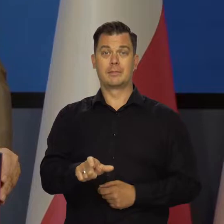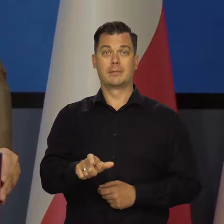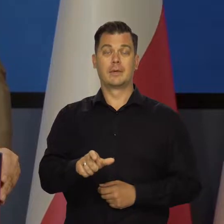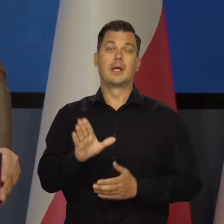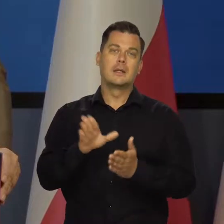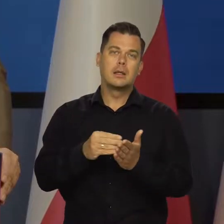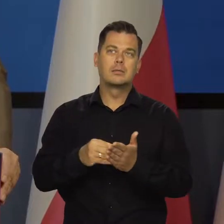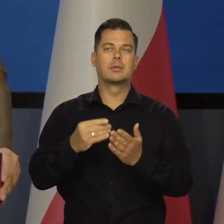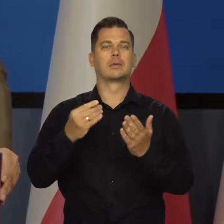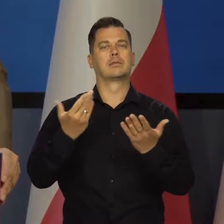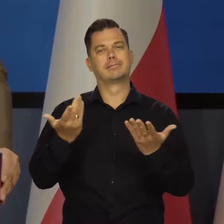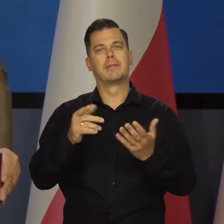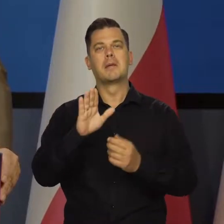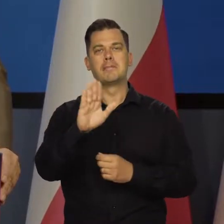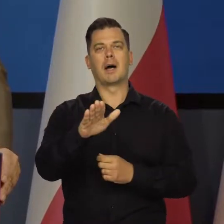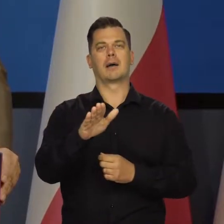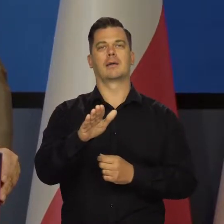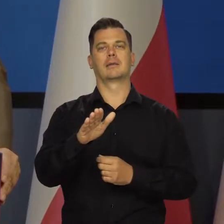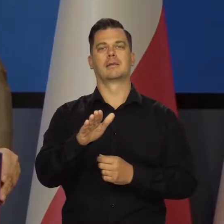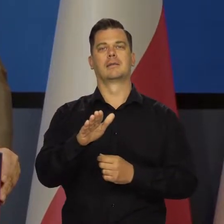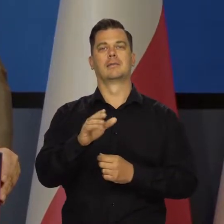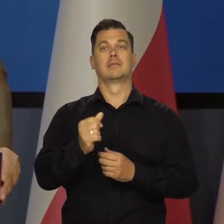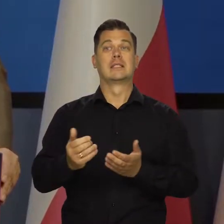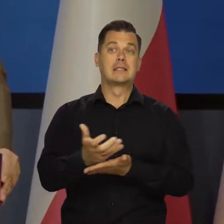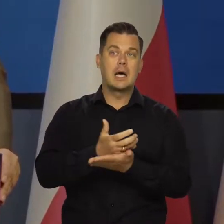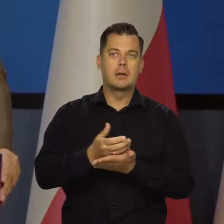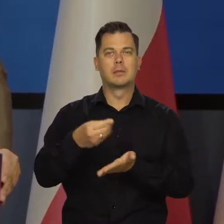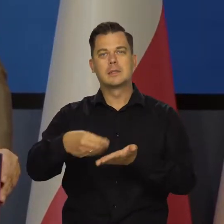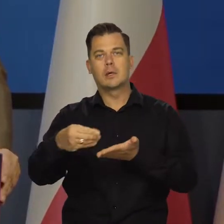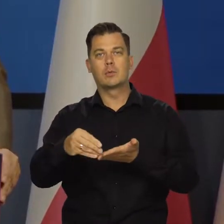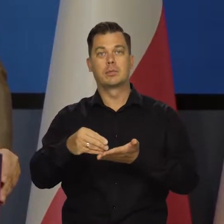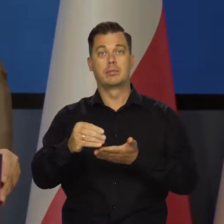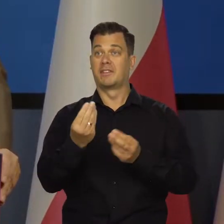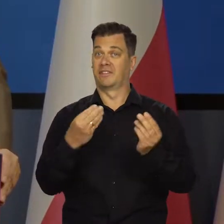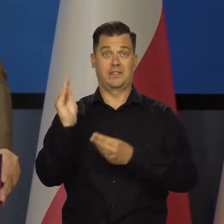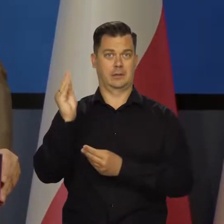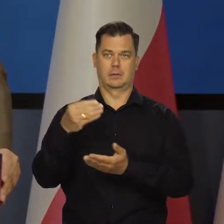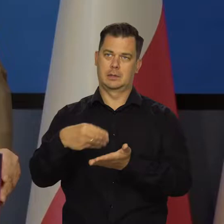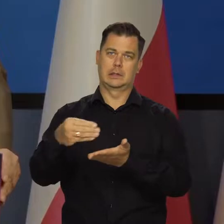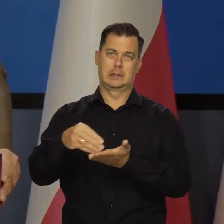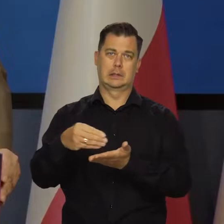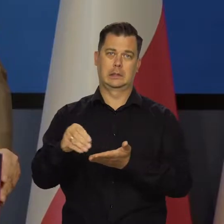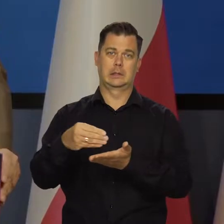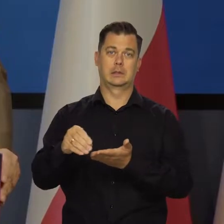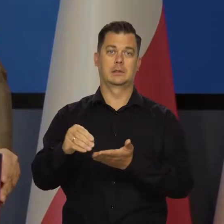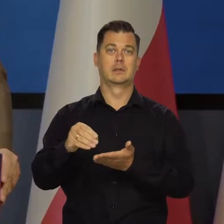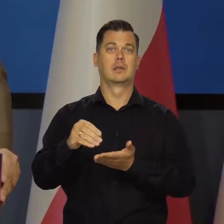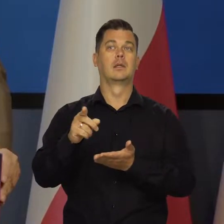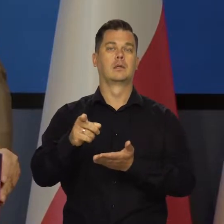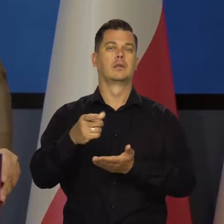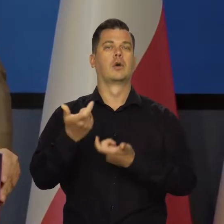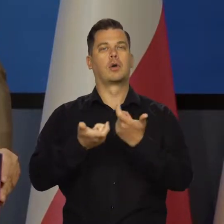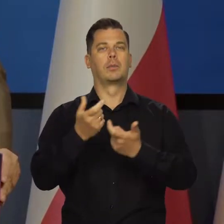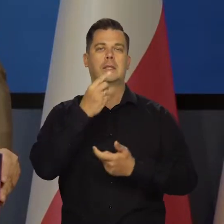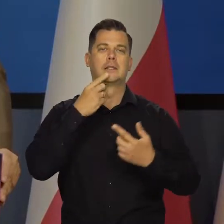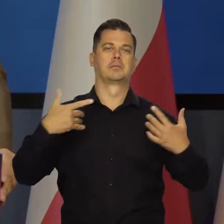które mają taką strukturę konsumpcji spożycia, że wydają większość na środki żywnościowe.